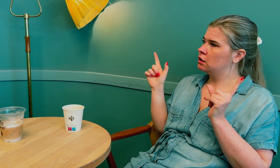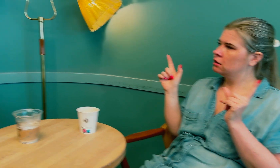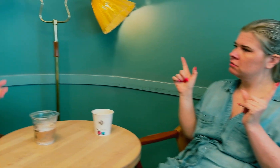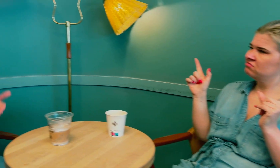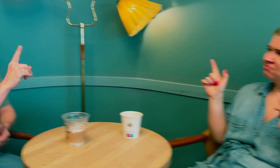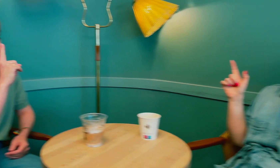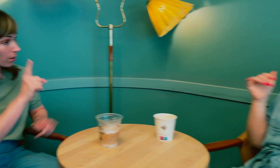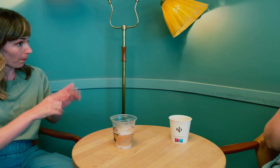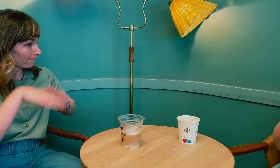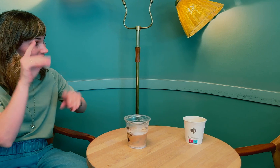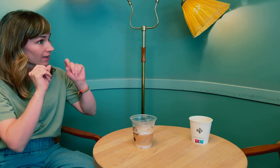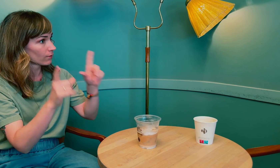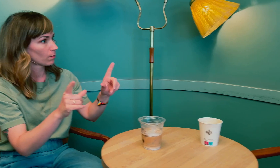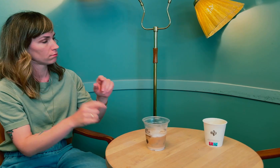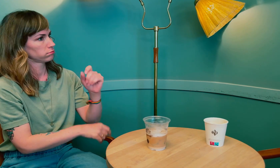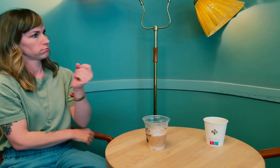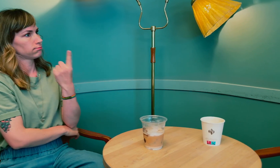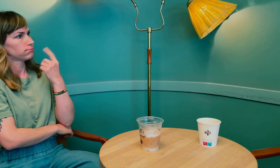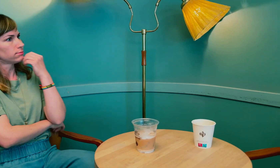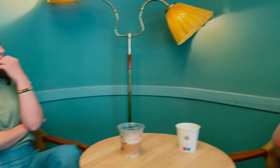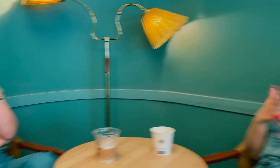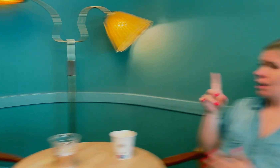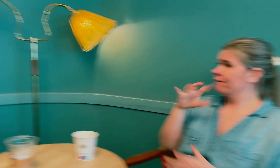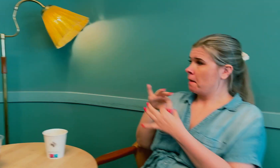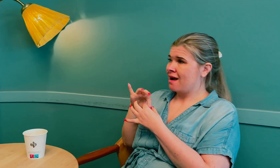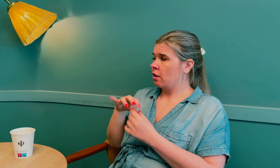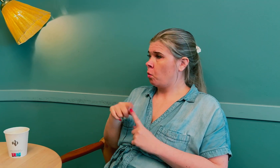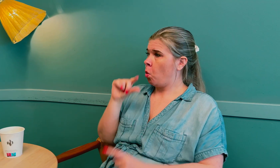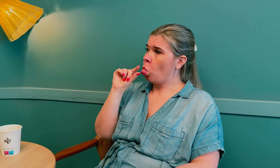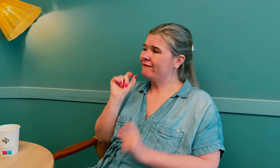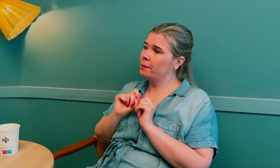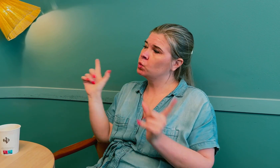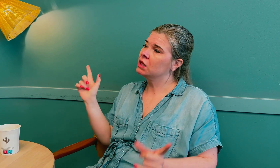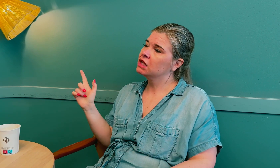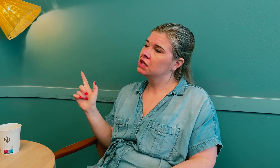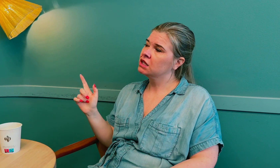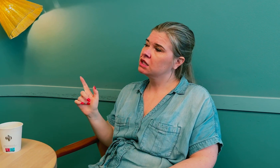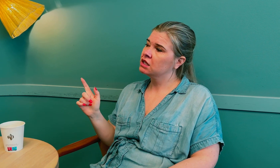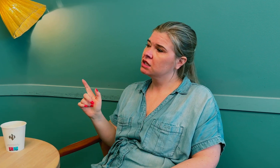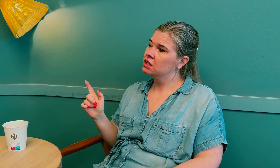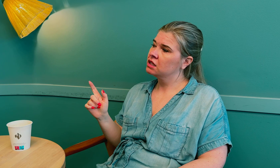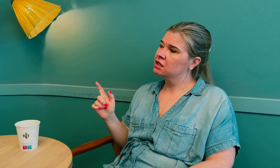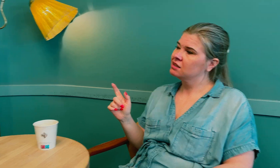Du fikk mer informasjon da du tok med moren din? Uten familien blir det bare lite informasjon.